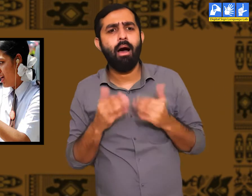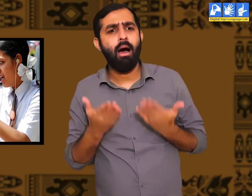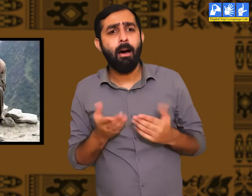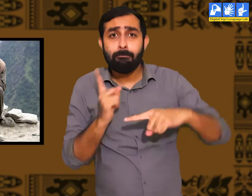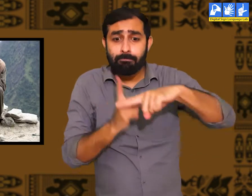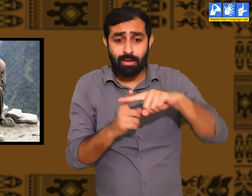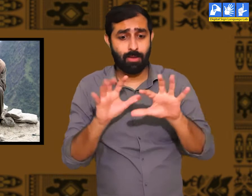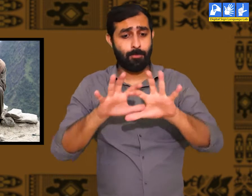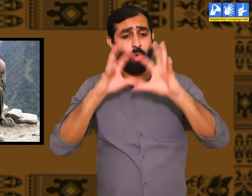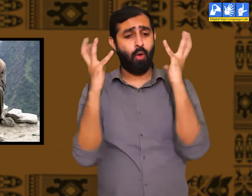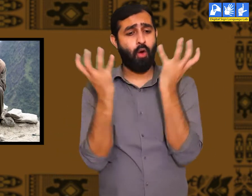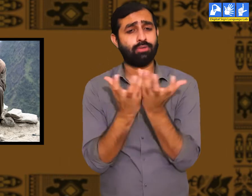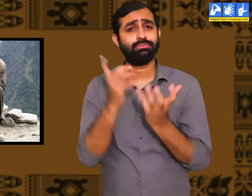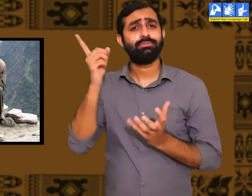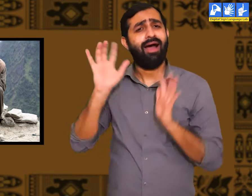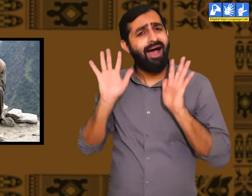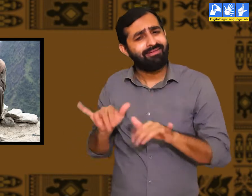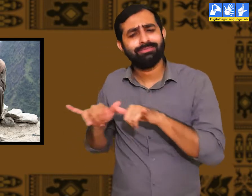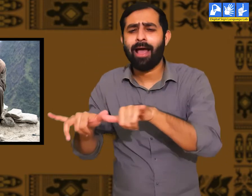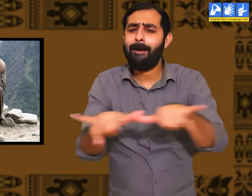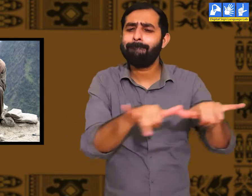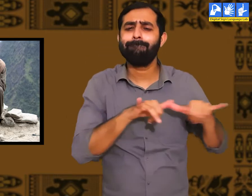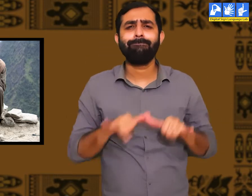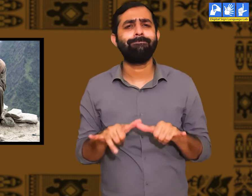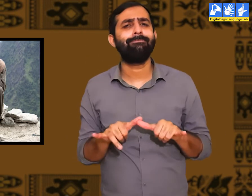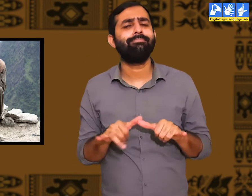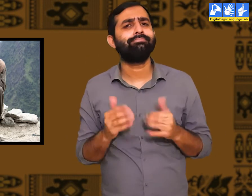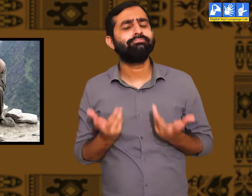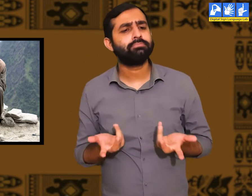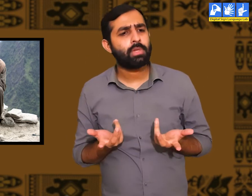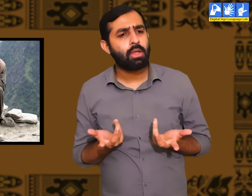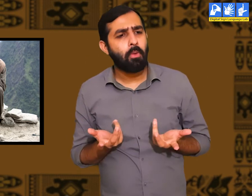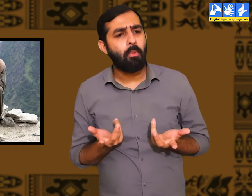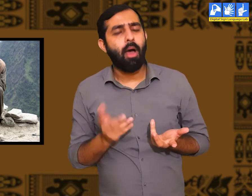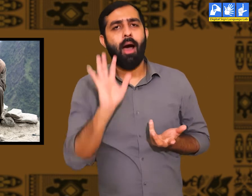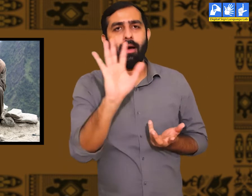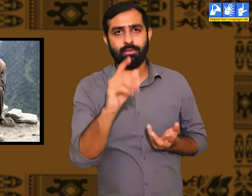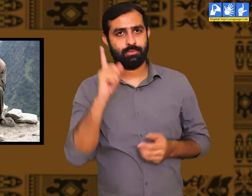उनकी संस्कृति केवल एक देश में ही नहीं बल्कि पुरे विश्व में एक सामान होती हैं।